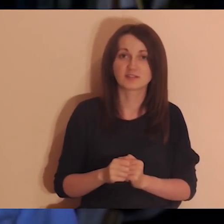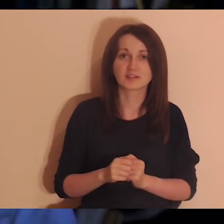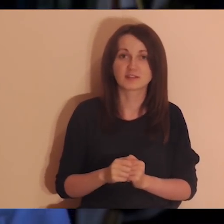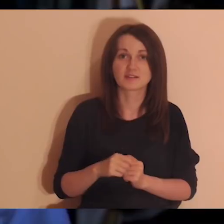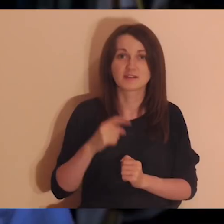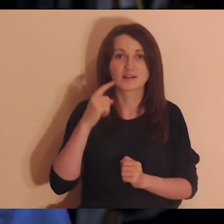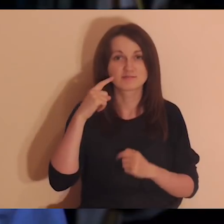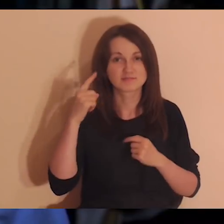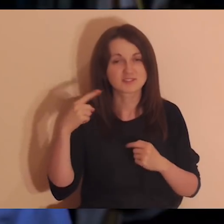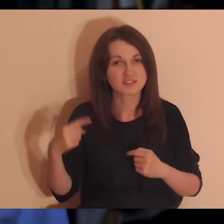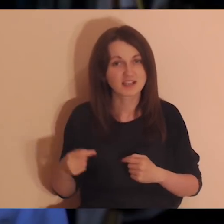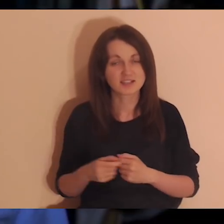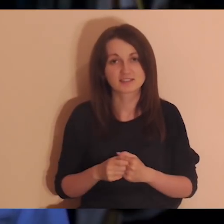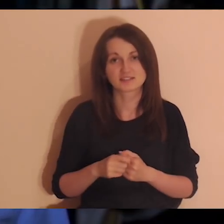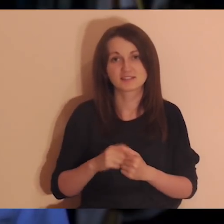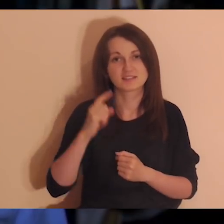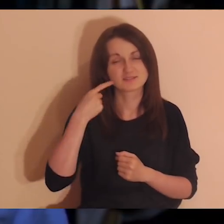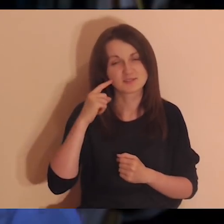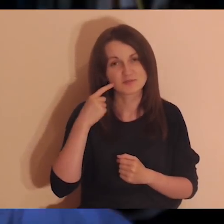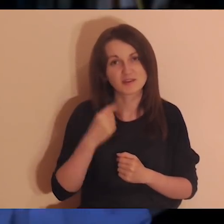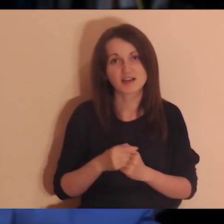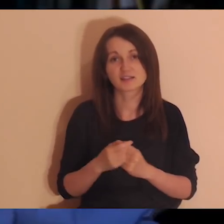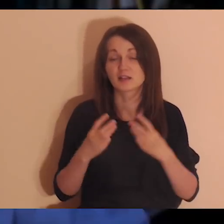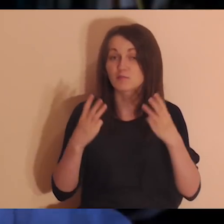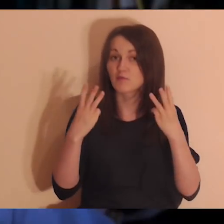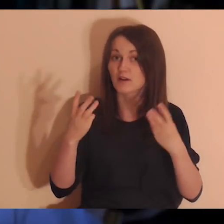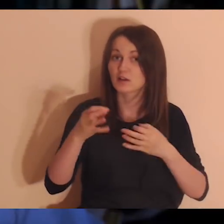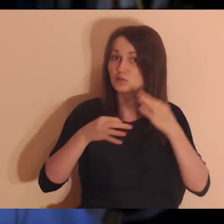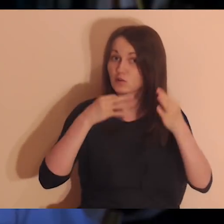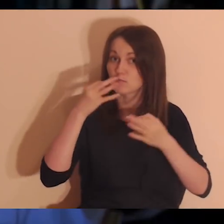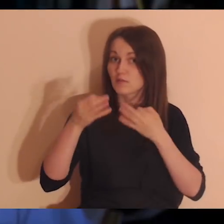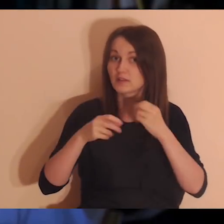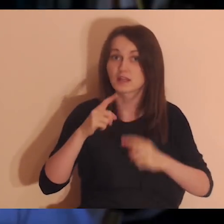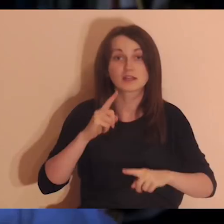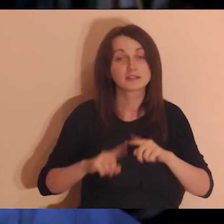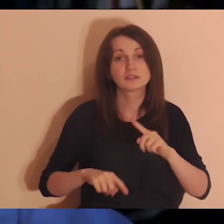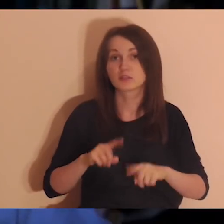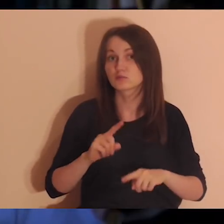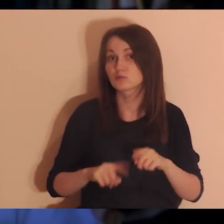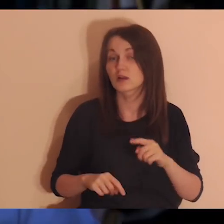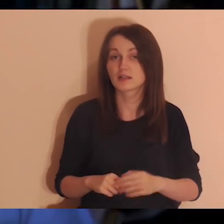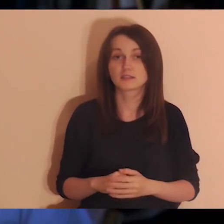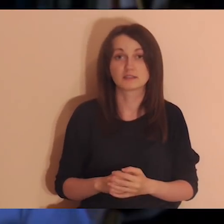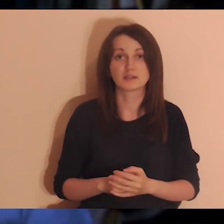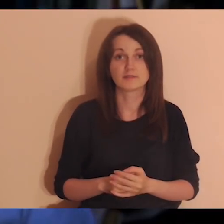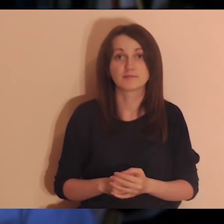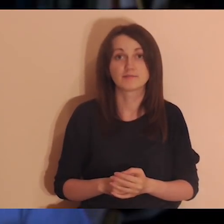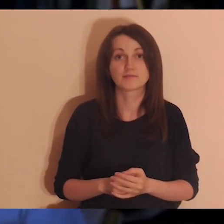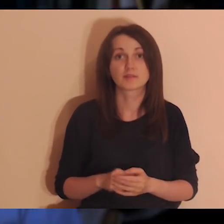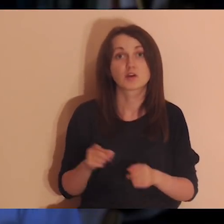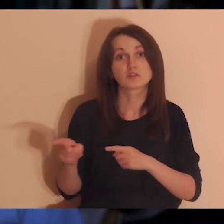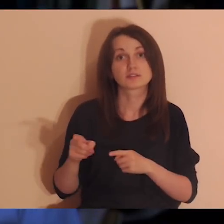robili jakieś głupie rzeczy przy mnie albo mówili jakieś ważne rzeczy o sobie, czuli się naturalnie, swobodnie